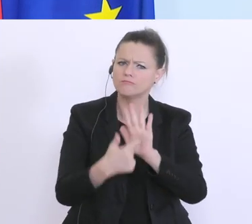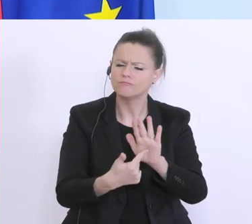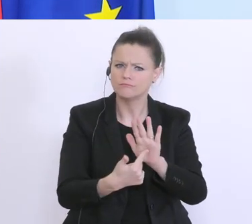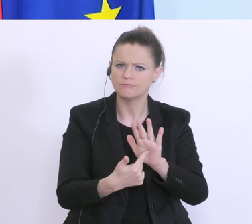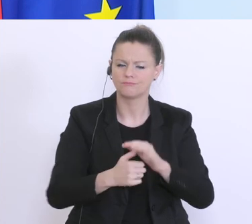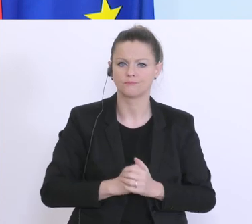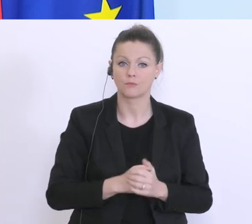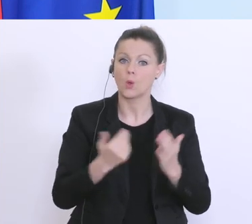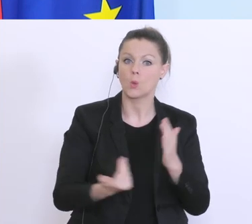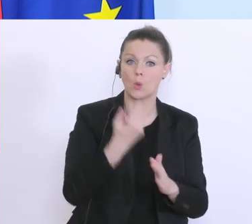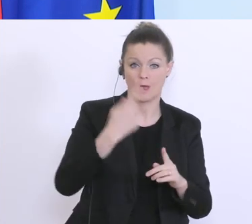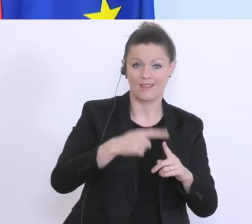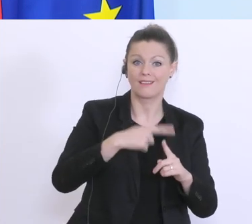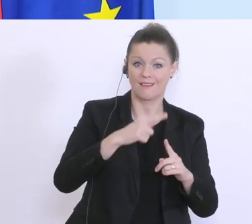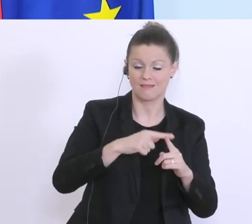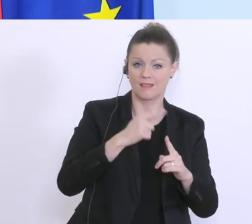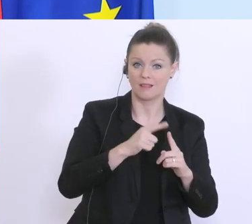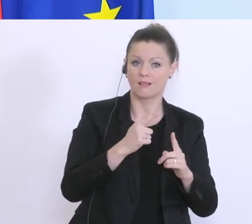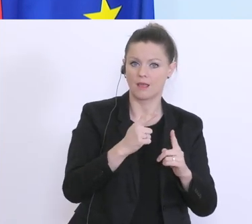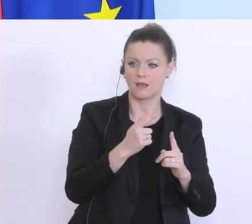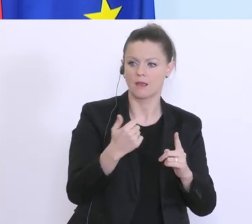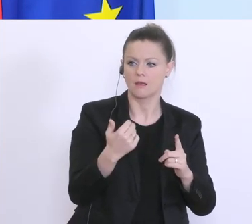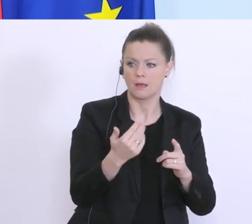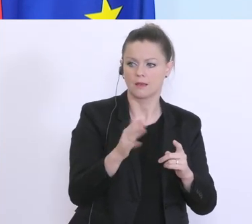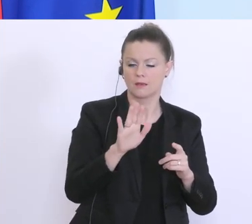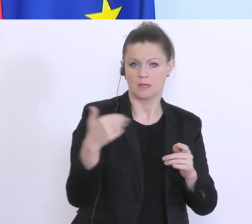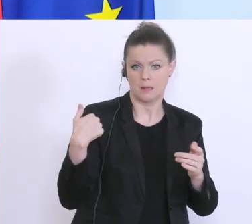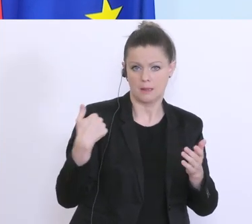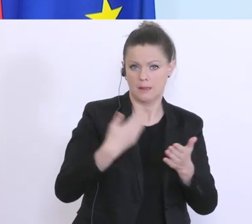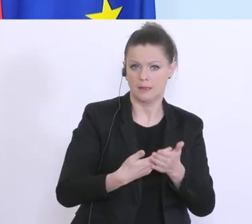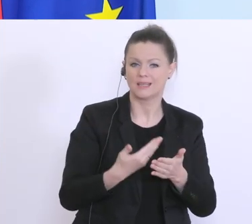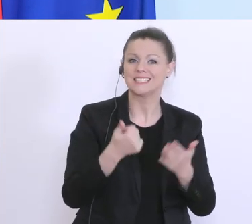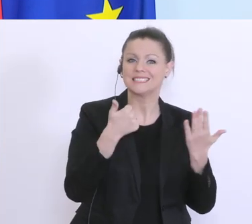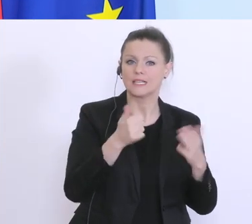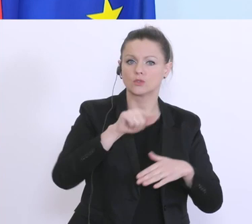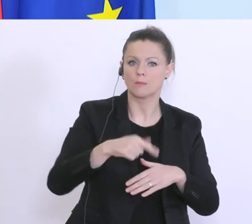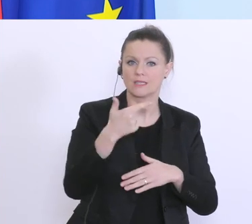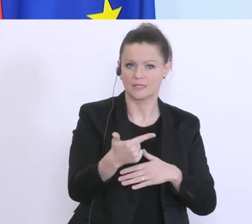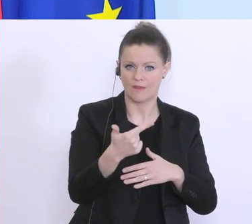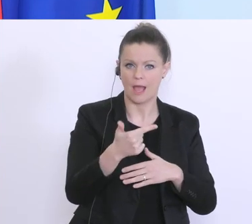neue Kredite seit letzter Woche im Volumen von 6,2 Milliarden Euro vergeben worden,